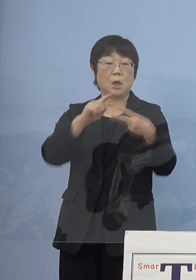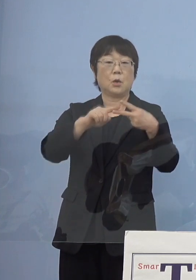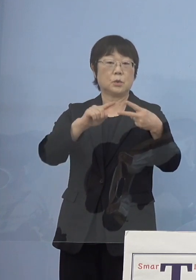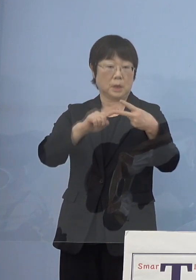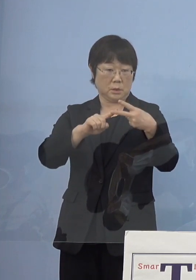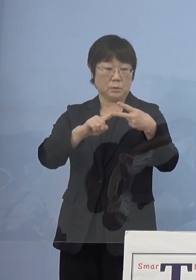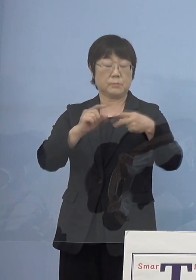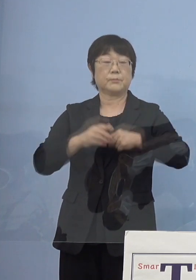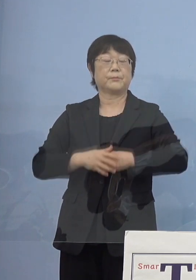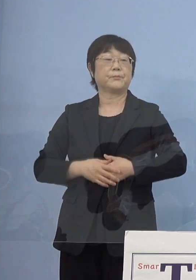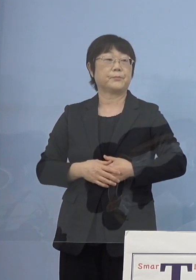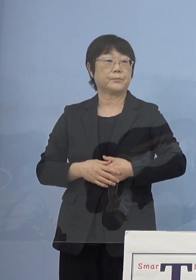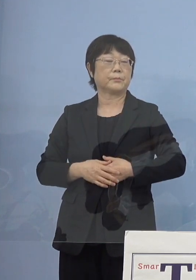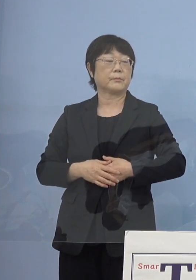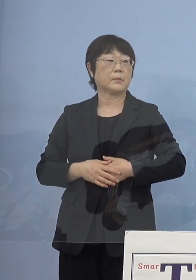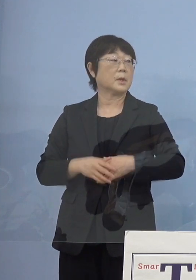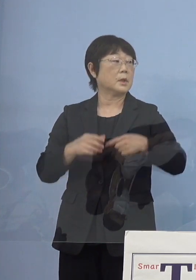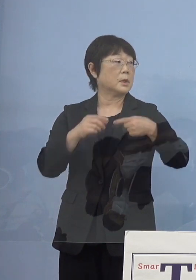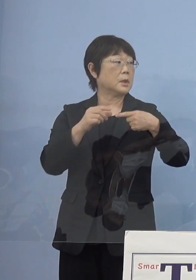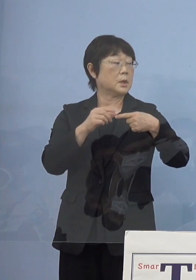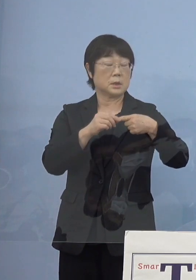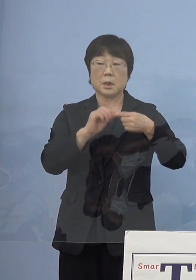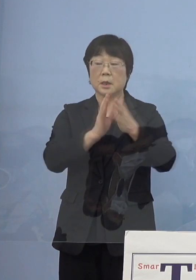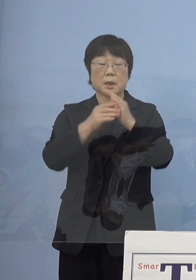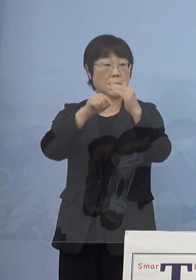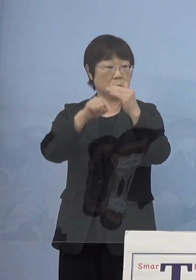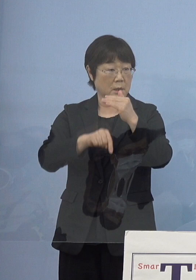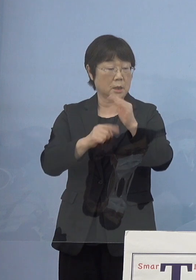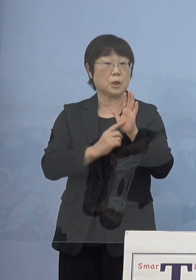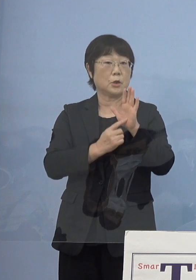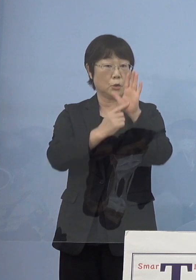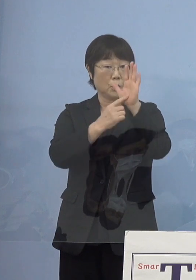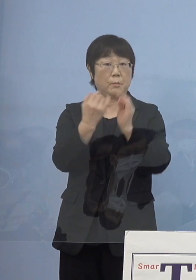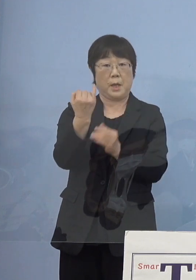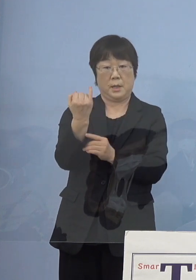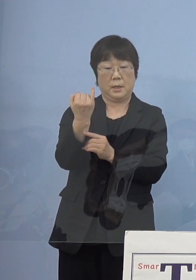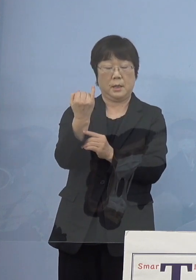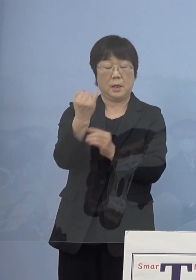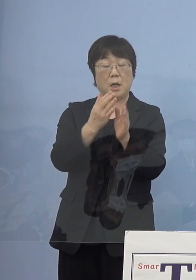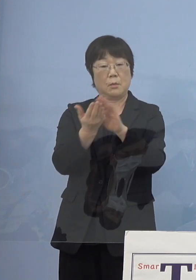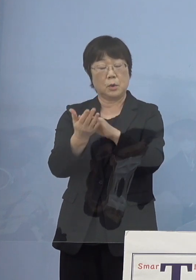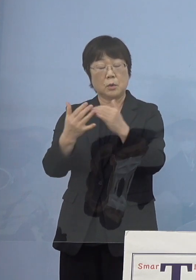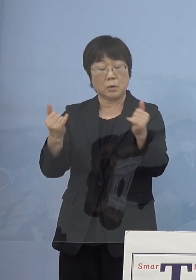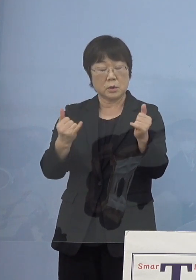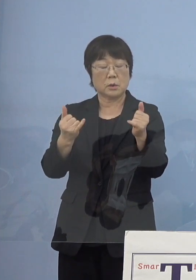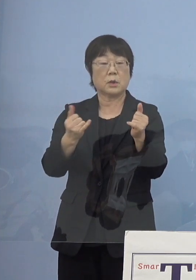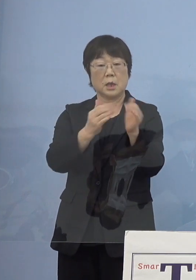まず、県内で有名な方々が 亡くなられた時に